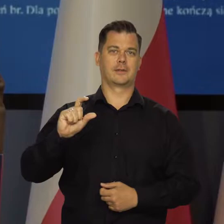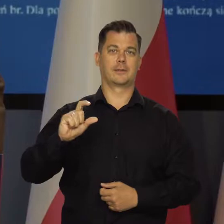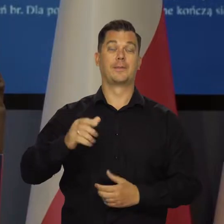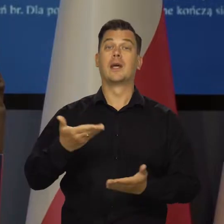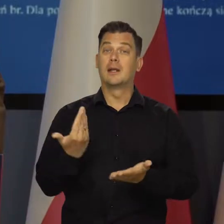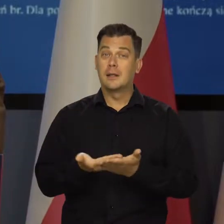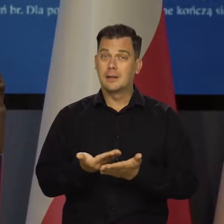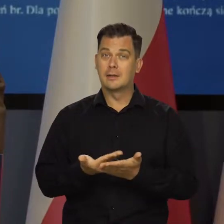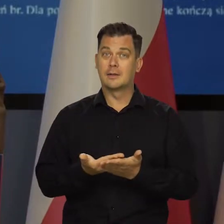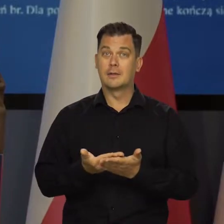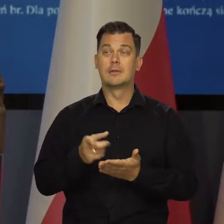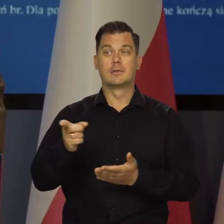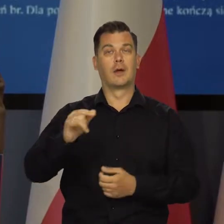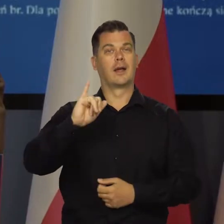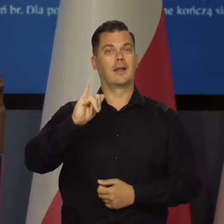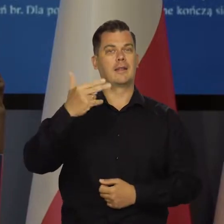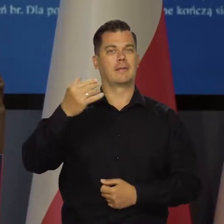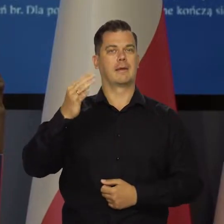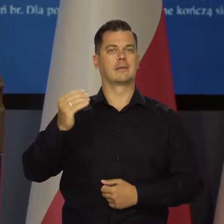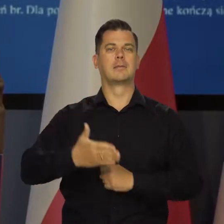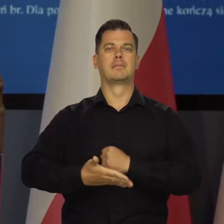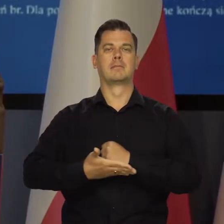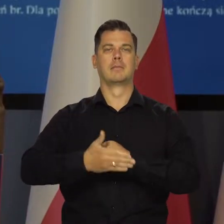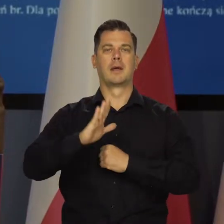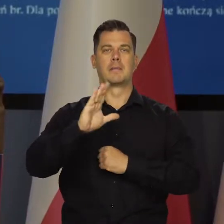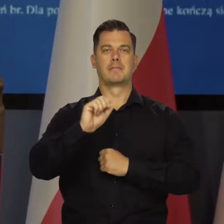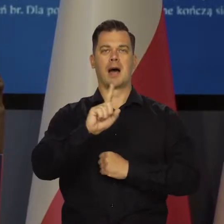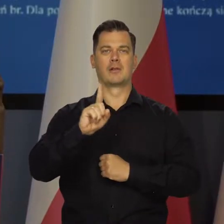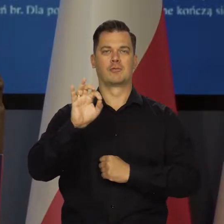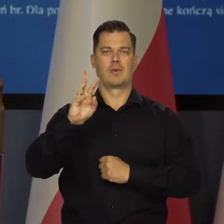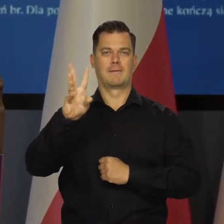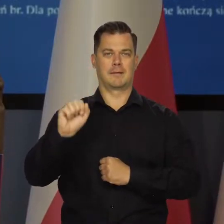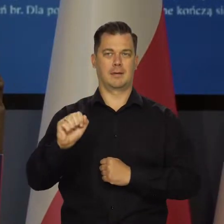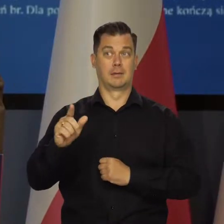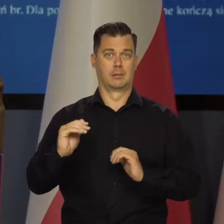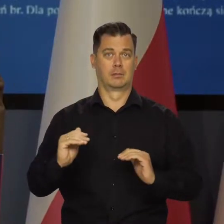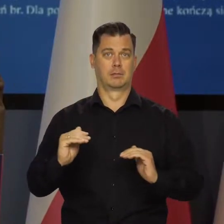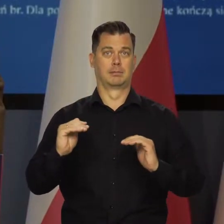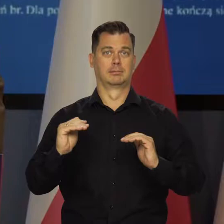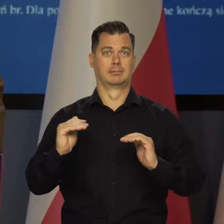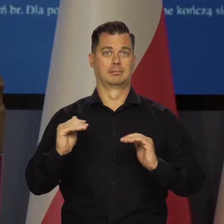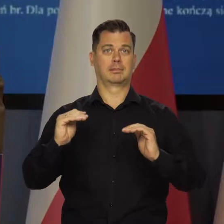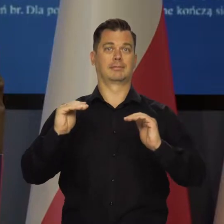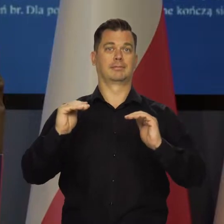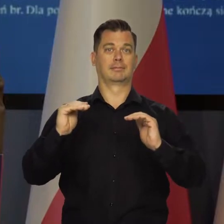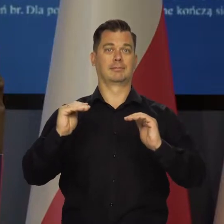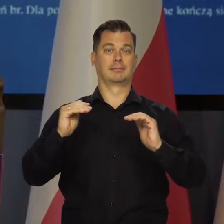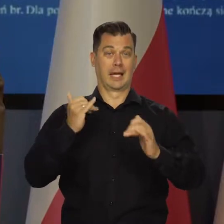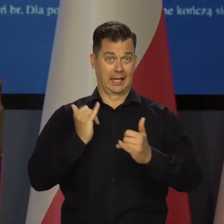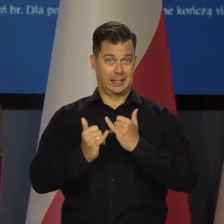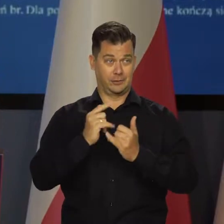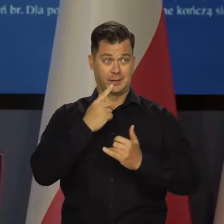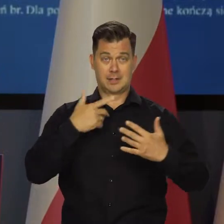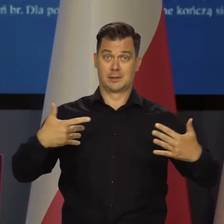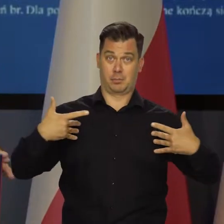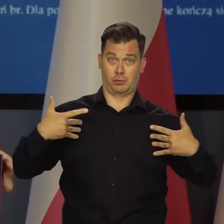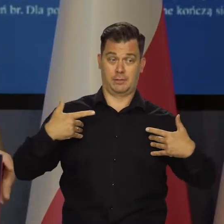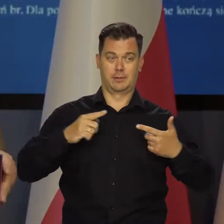Dlatego rośnie też tak zwana inflacja bazowa. W miarę upływu czasu. Po wyłączeniu cen żywności i energii.